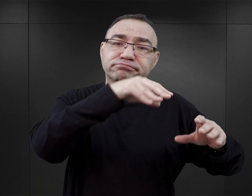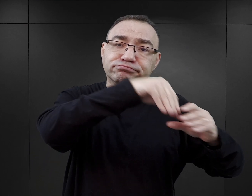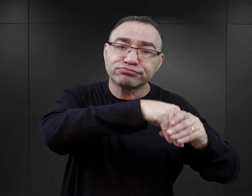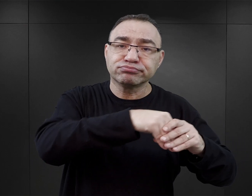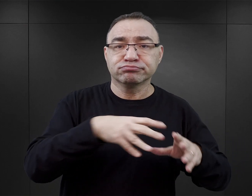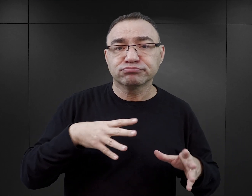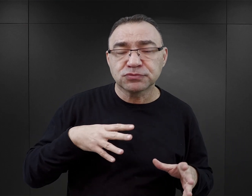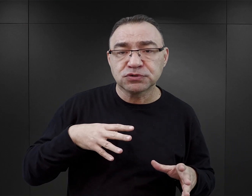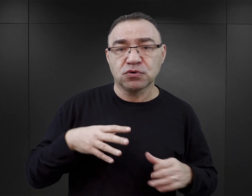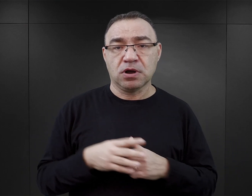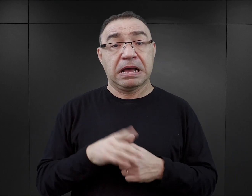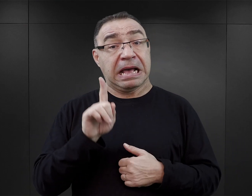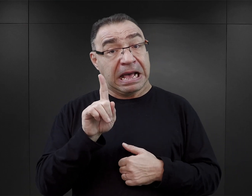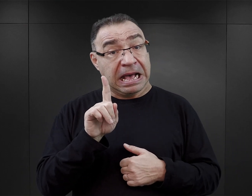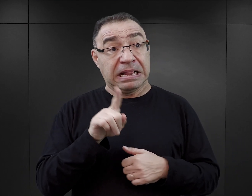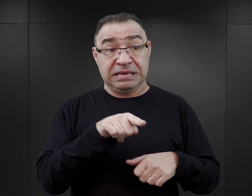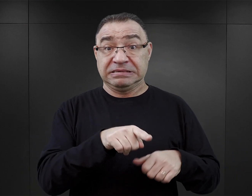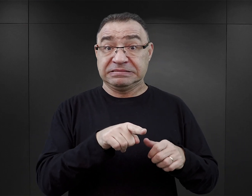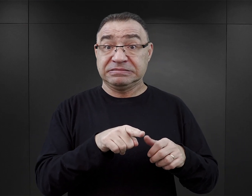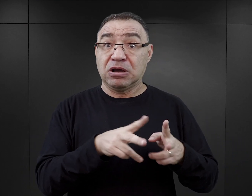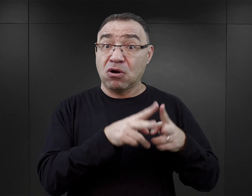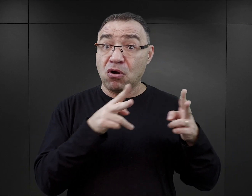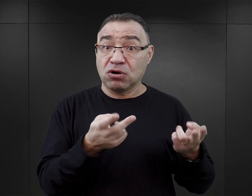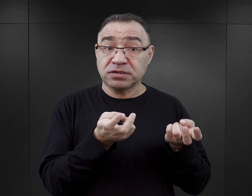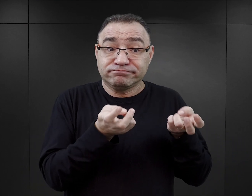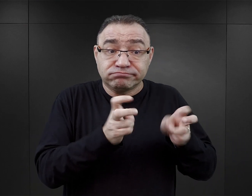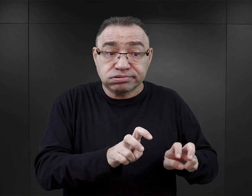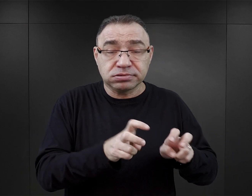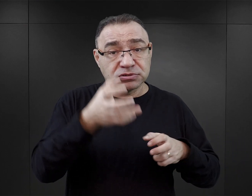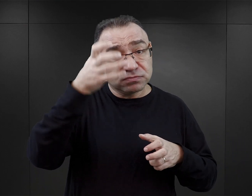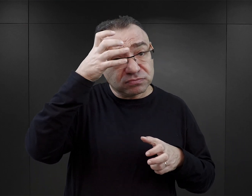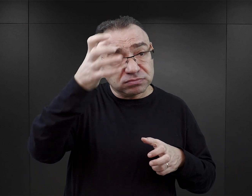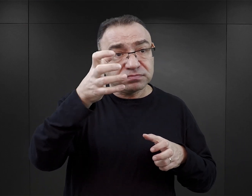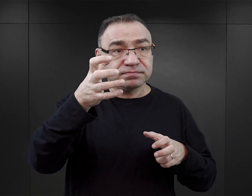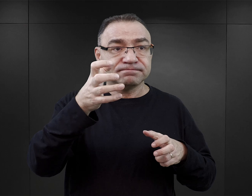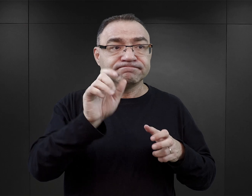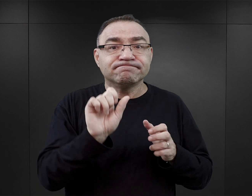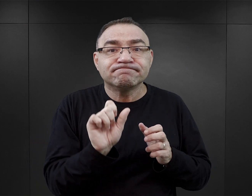ale też w tamtym czasie powstawały publikacje pisane przez takich pierwszych ekspertów,